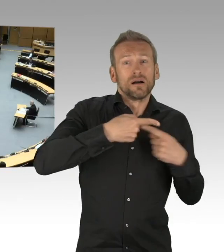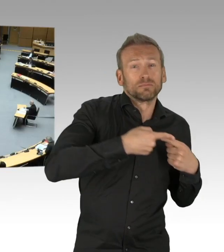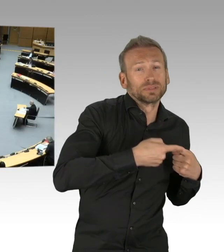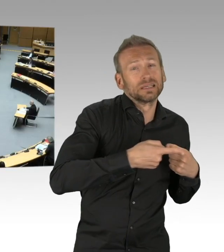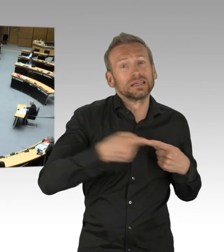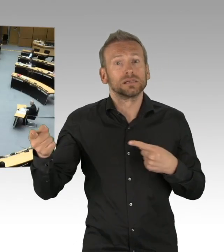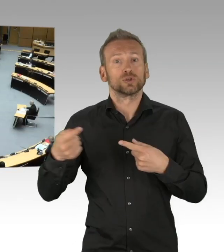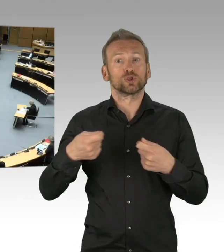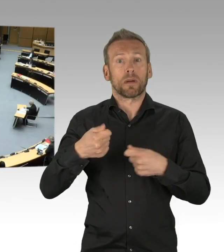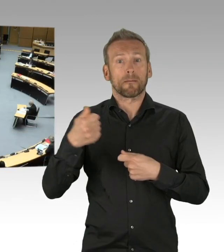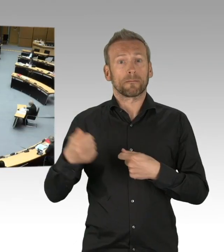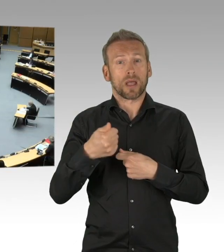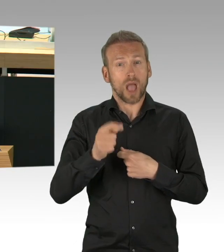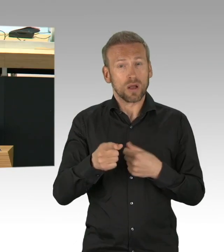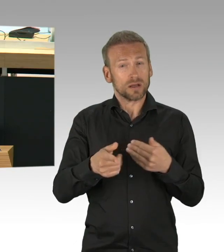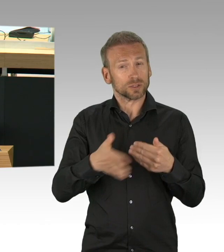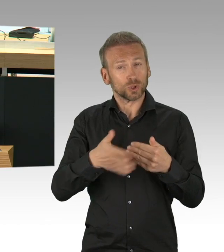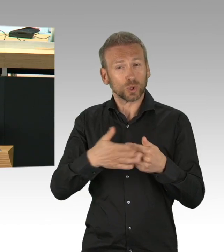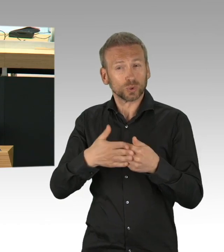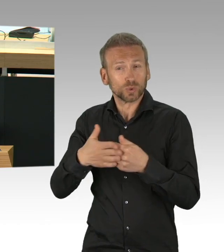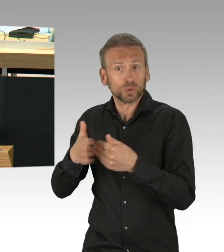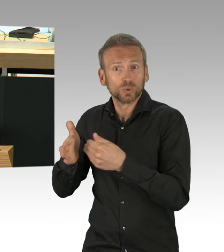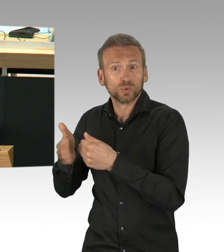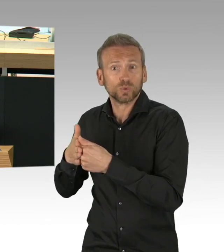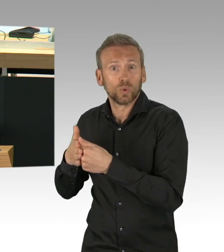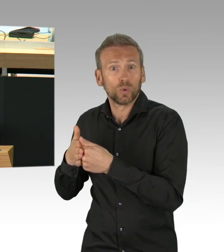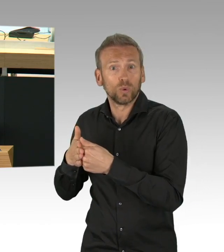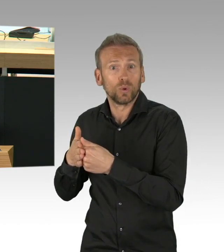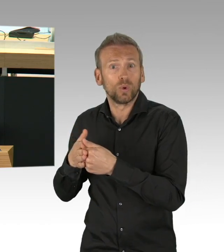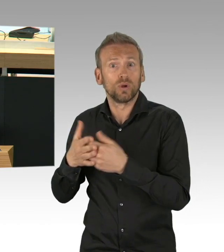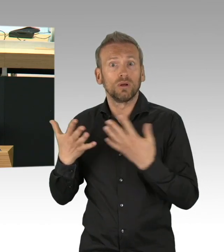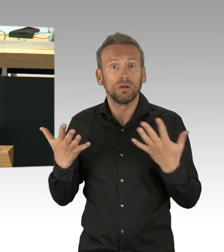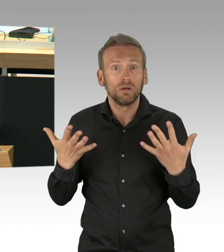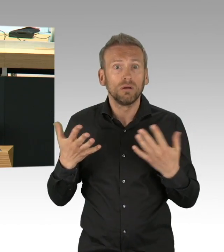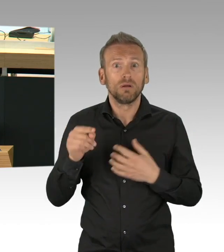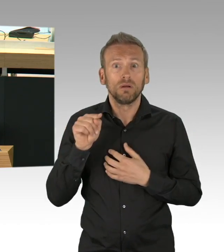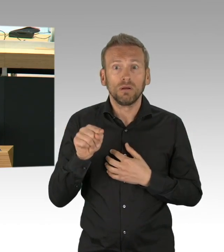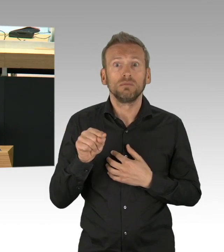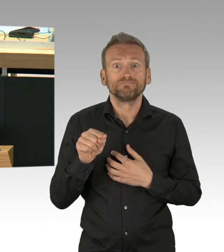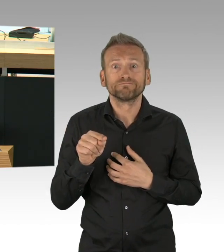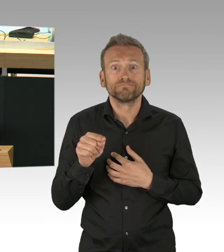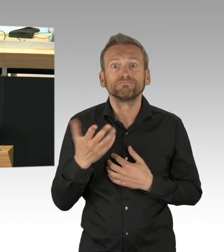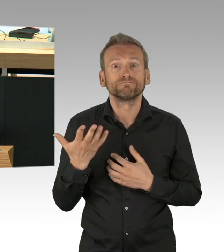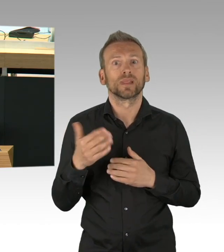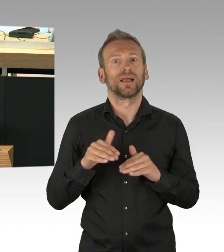Die Frage aber, ob sie tatsächlich notwendig waren, die beschäftigt mich bis heute.